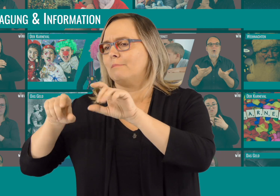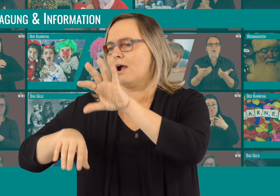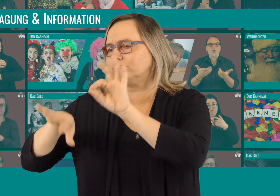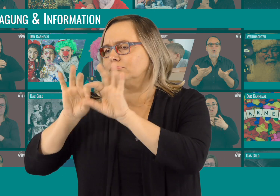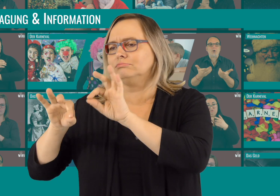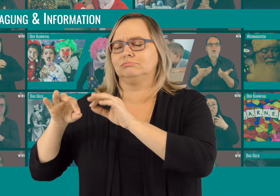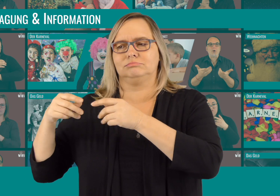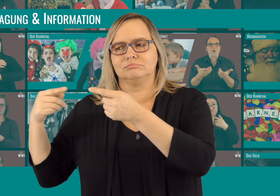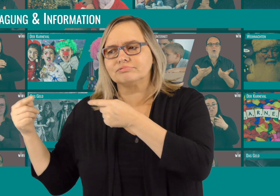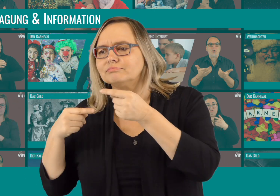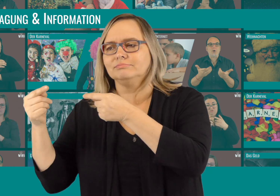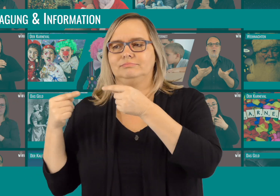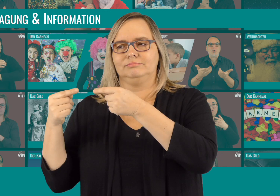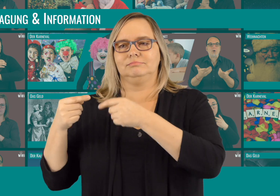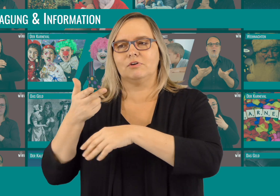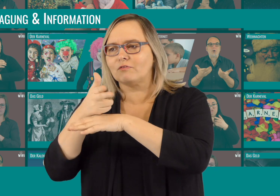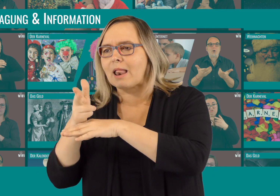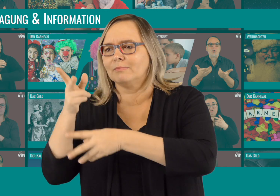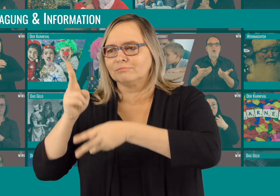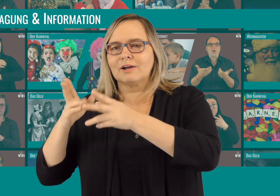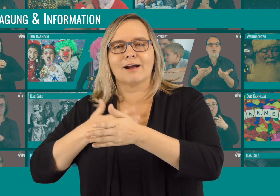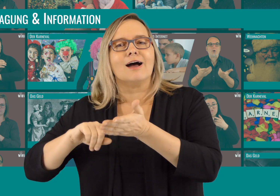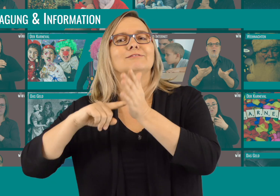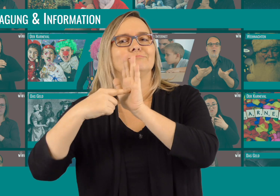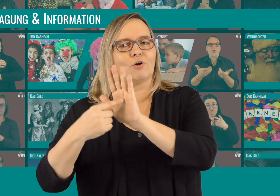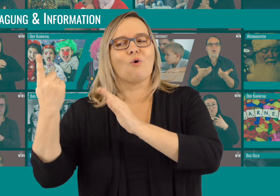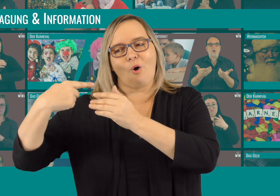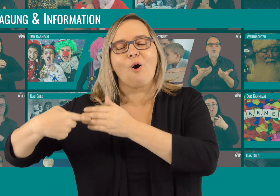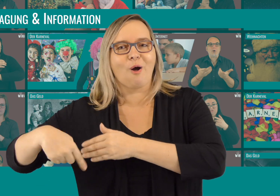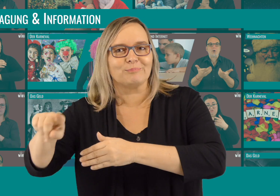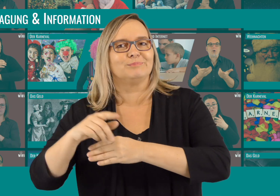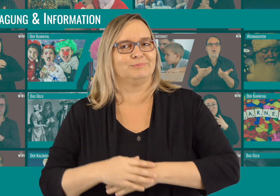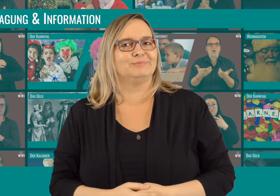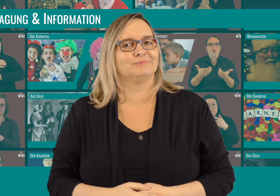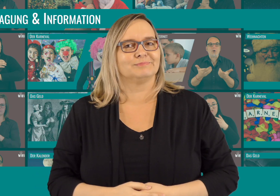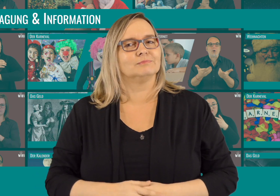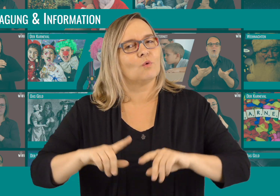Von der Themenwahl über Diskussionen zum Dreh und dem Schnitt. Wir wollen euch zeigen, wie die Videos entstanden sind.